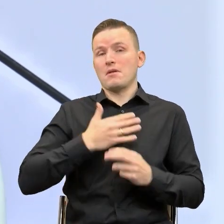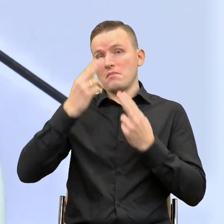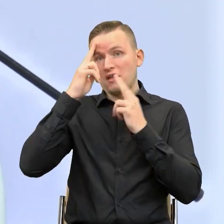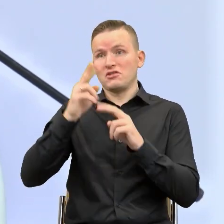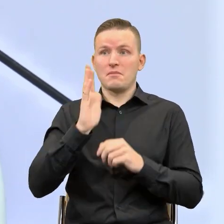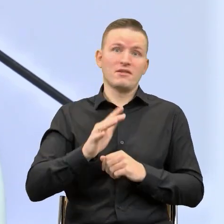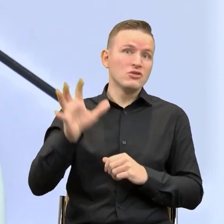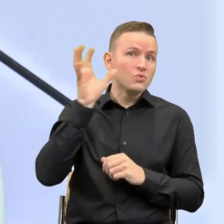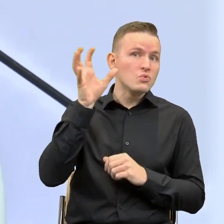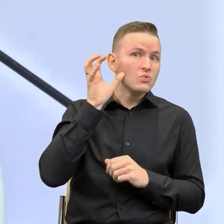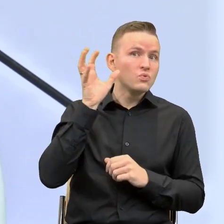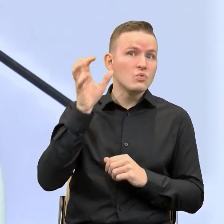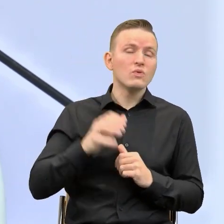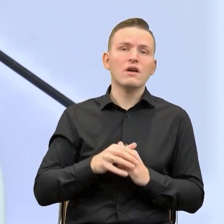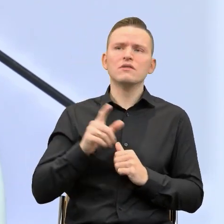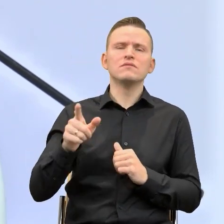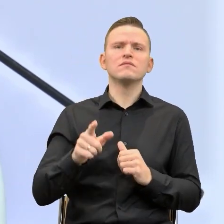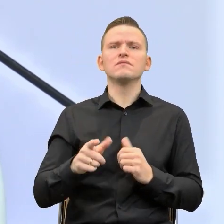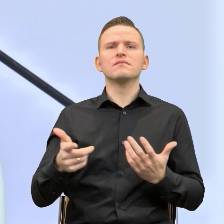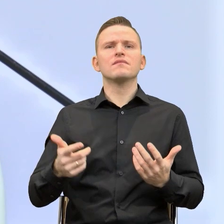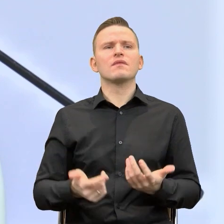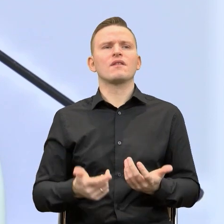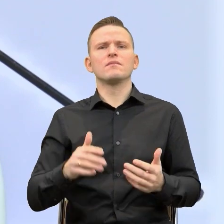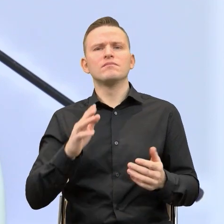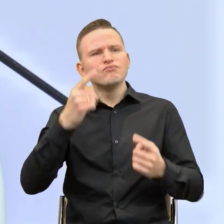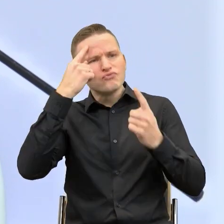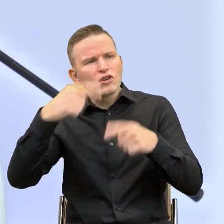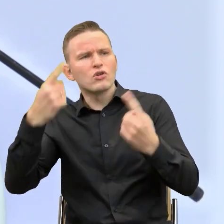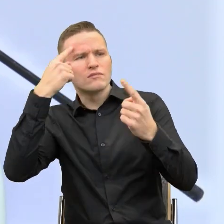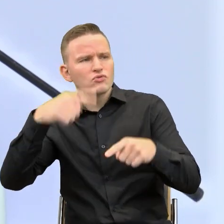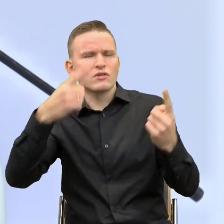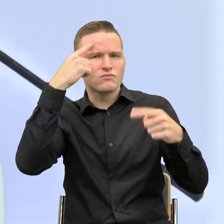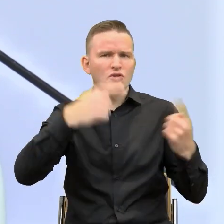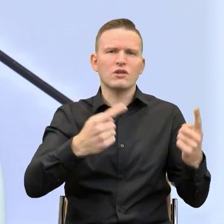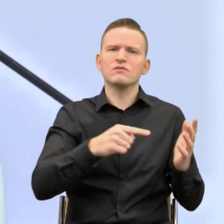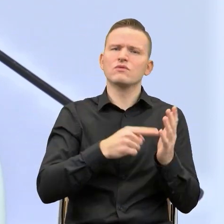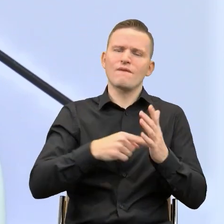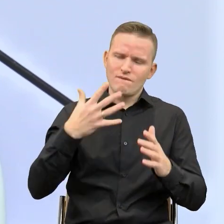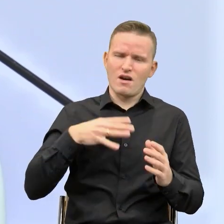ile kosztuje przekonywanie innych do tego, że jest to rzecz warta, potrzebna.